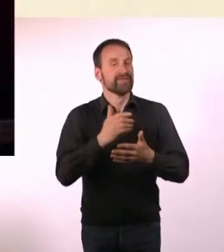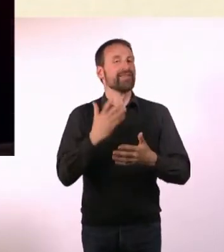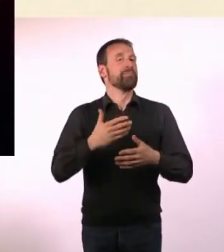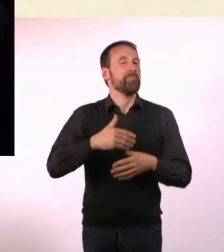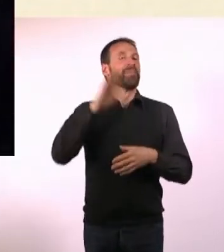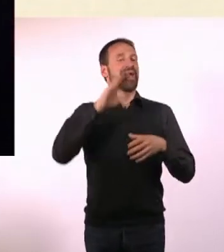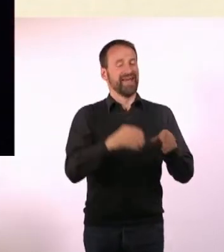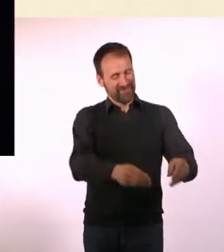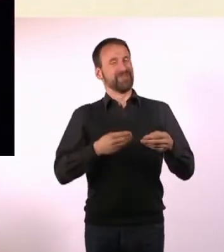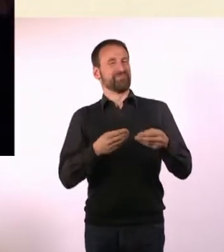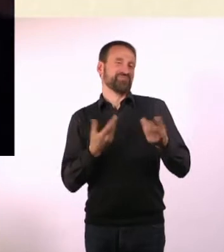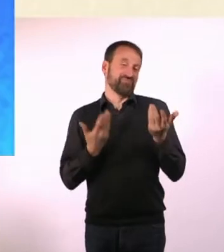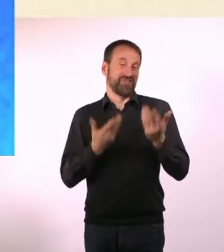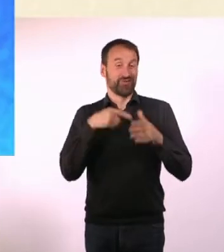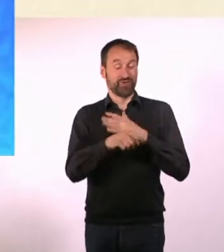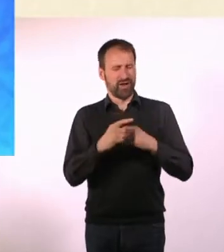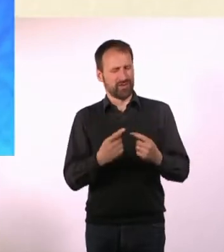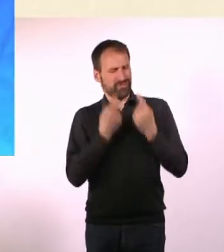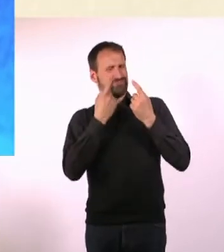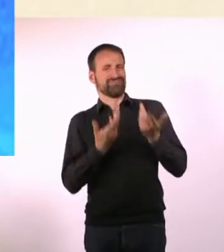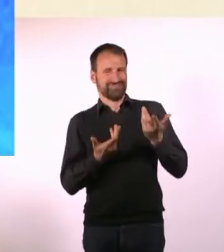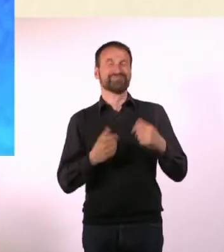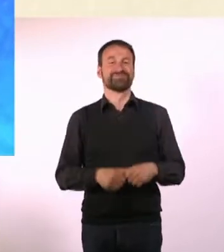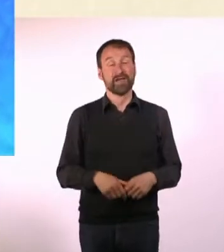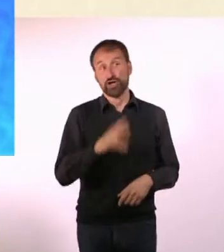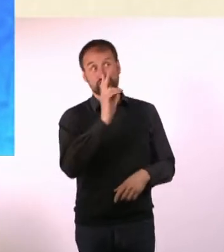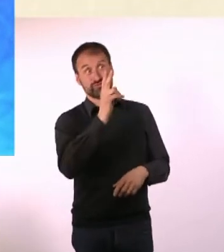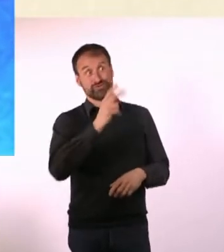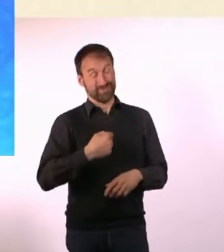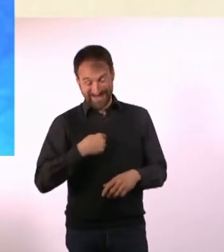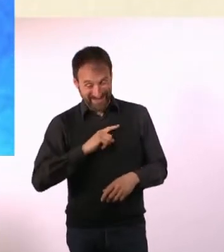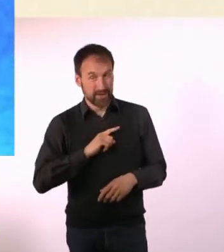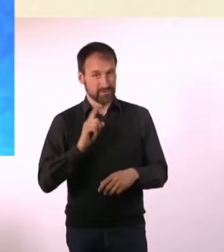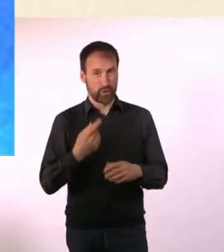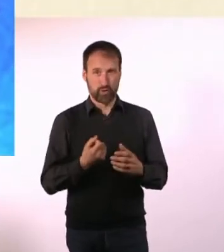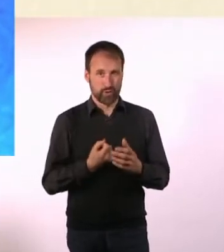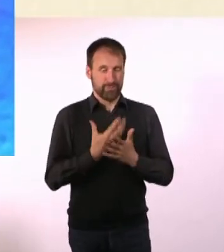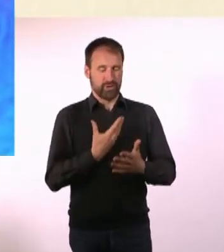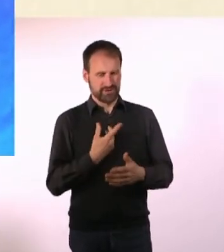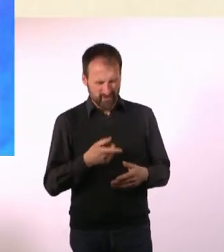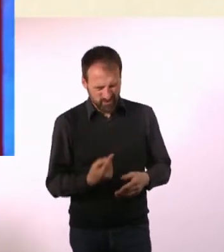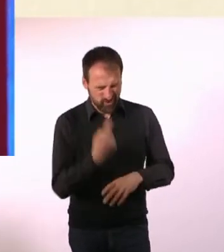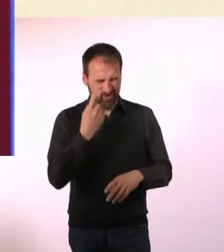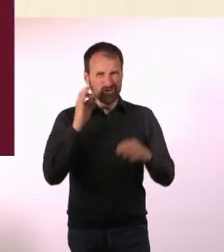größer, als wenn es da nicht steht. Genau, auf jeden Fall. Das ist bei mir auch so hängengeblieben und war ein Impuls zum Kaufen.